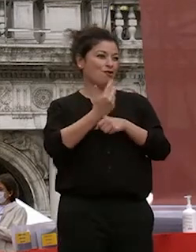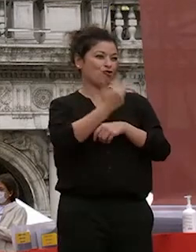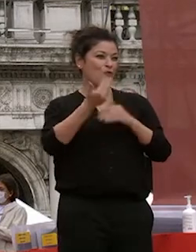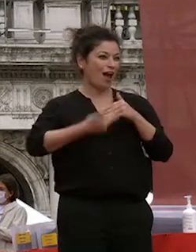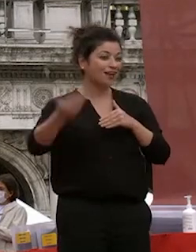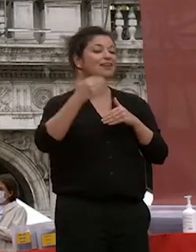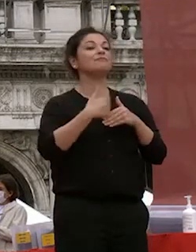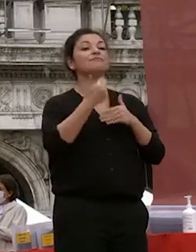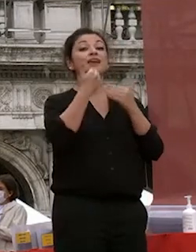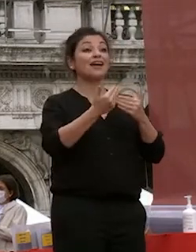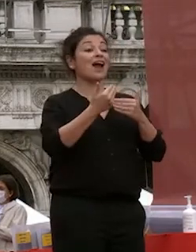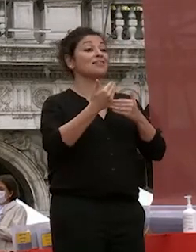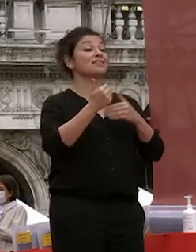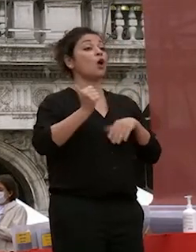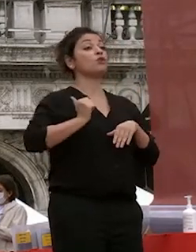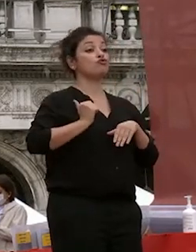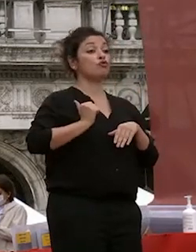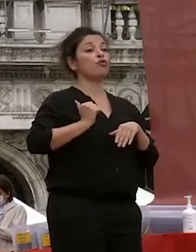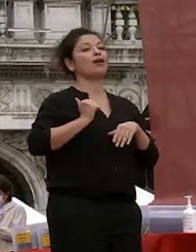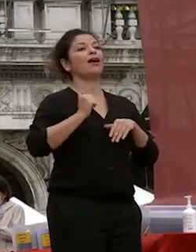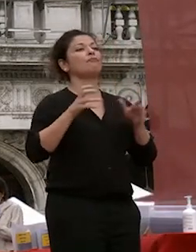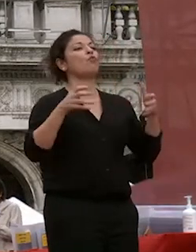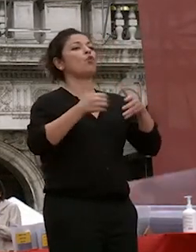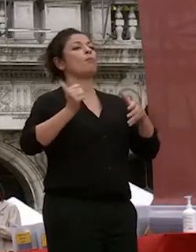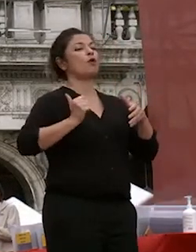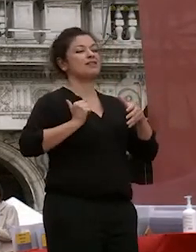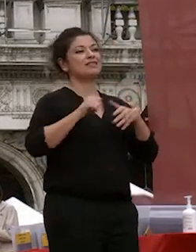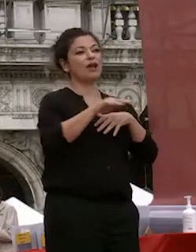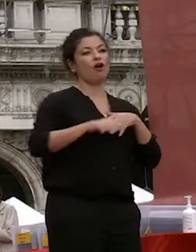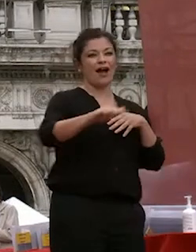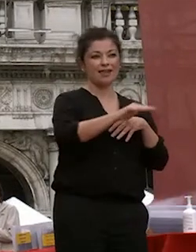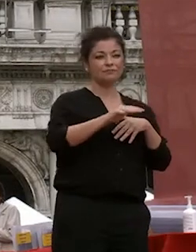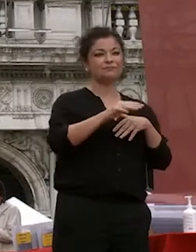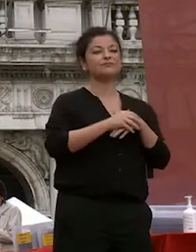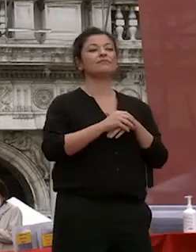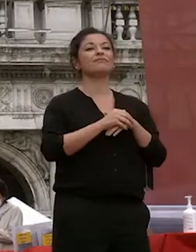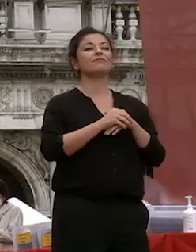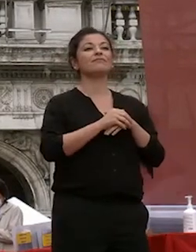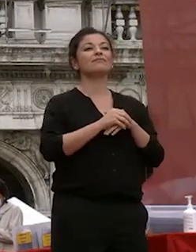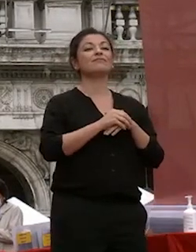al questore e le forze di polizia la polizia locale che ha coordinato i